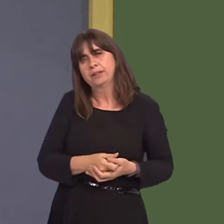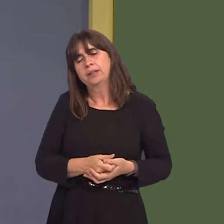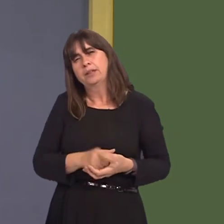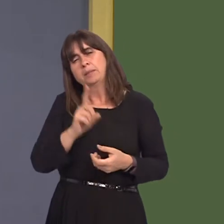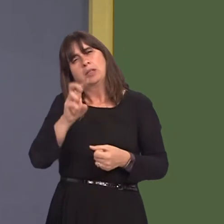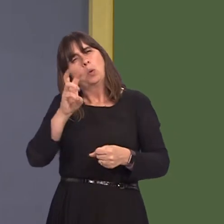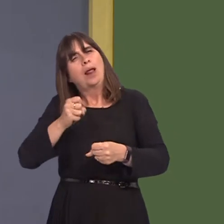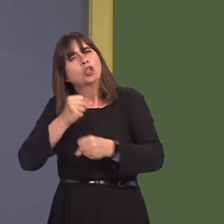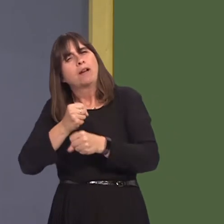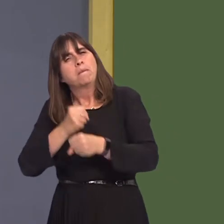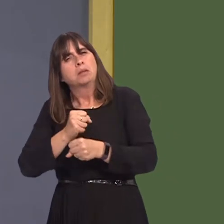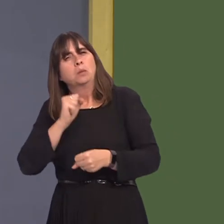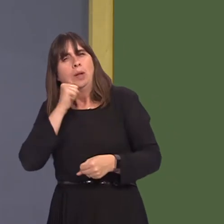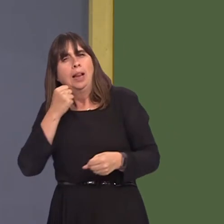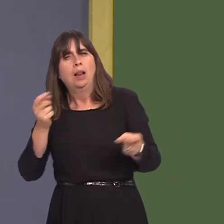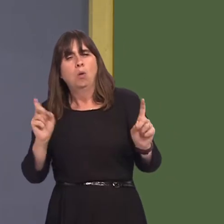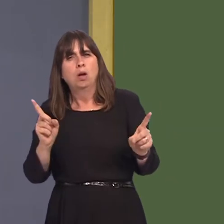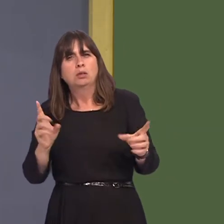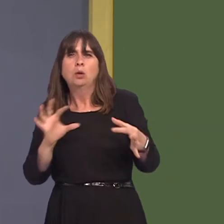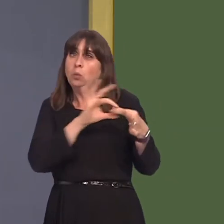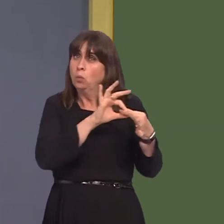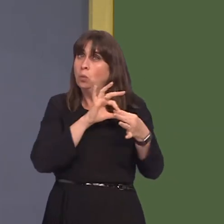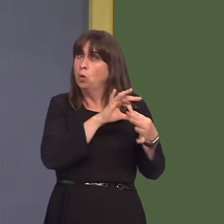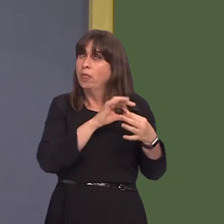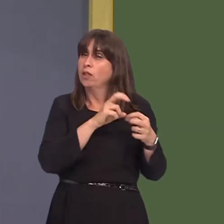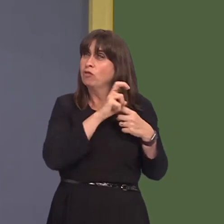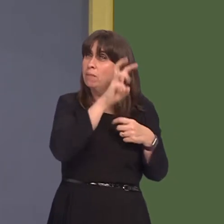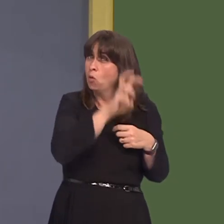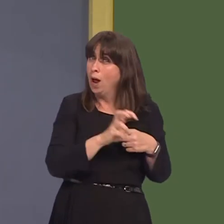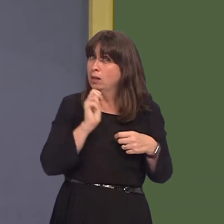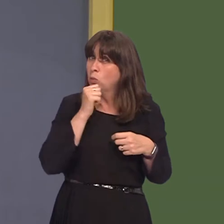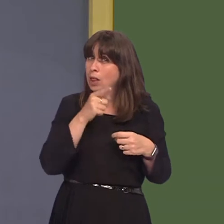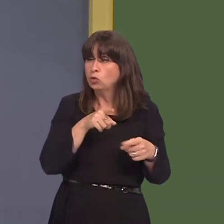the Welsh Government's doing in conjunction with Transport for Wales to identify new tram